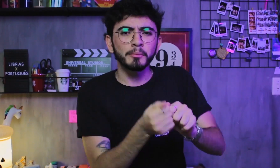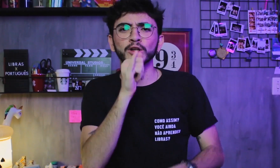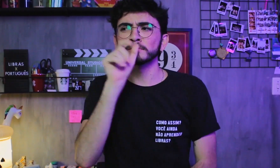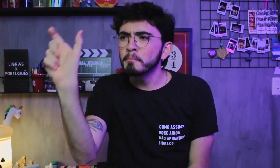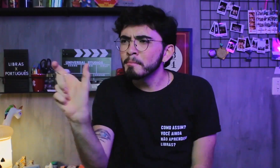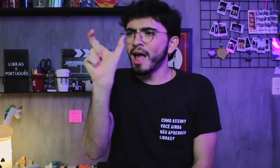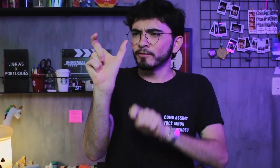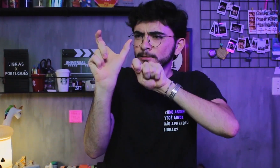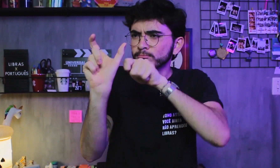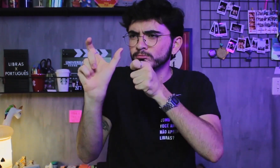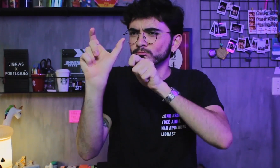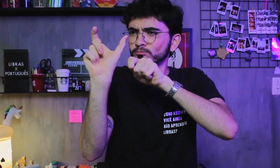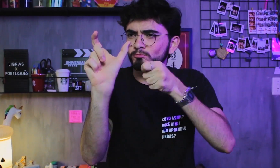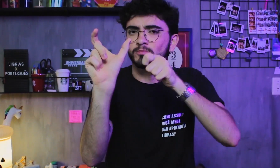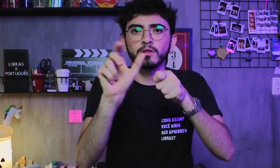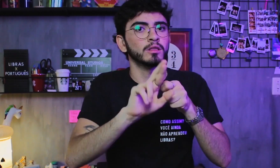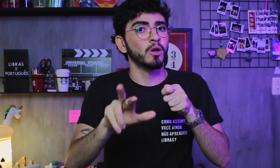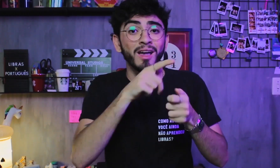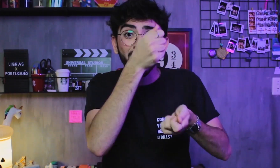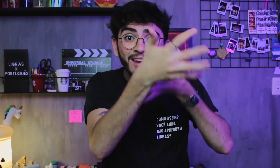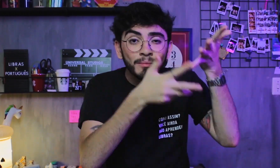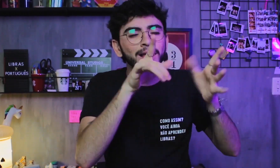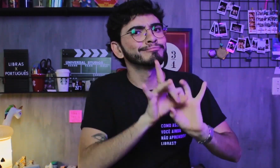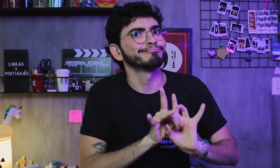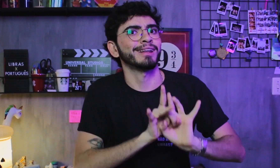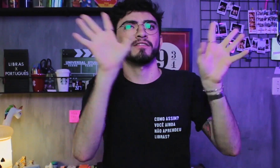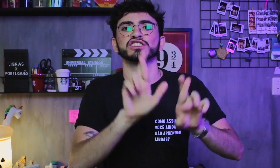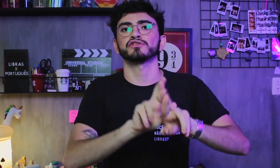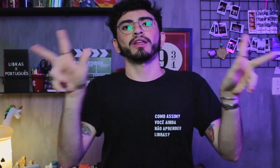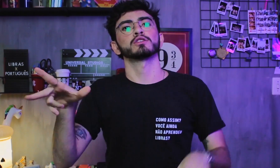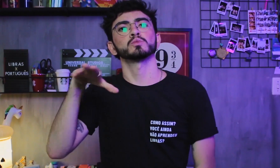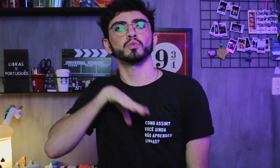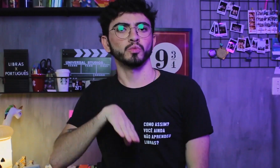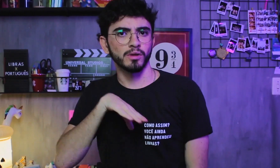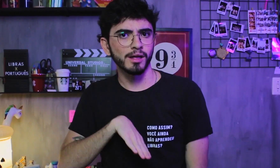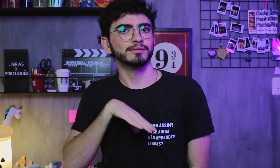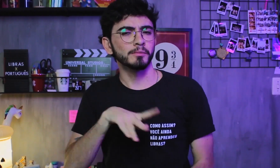com um sinal equivalente para cada palavra; Ela é uma língua e o Português é outra.